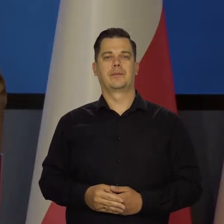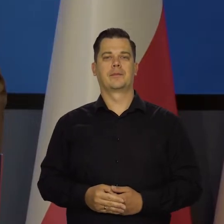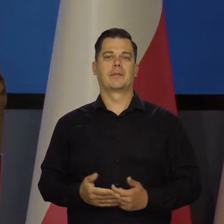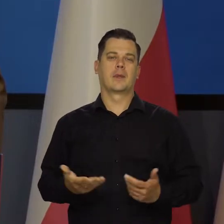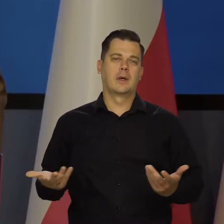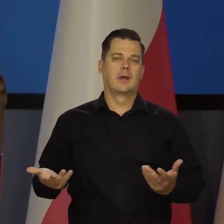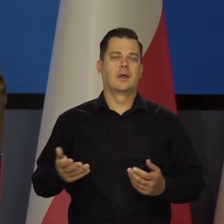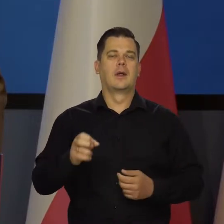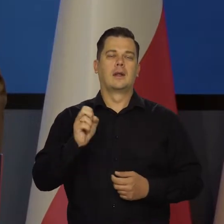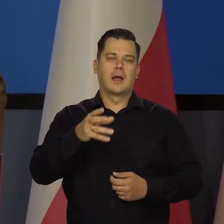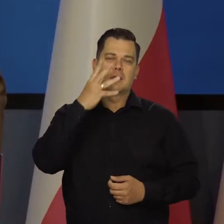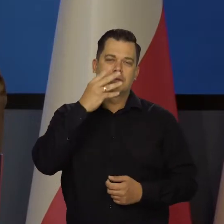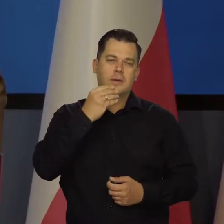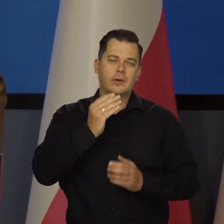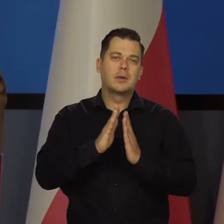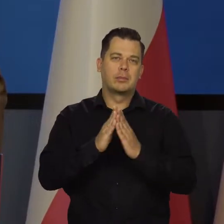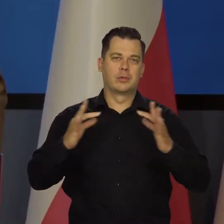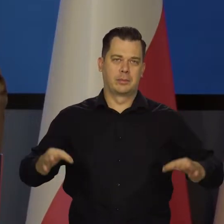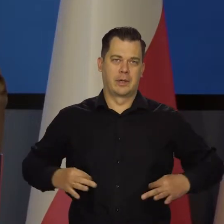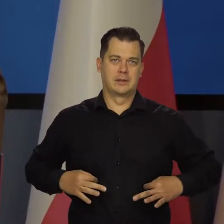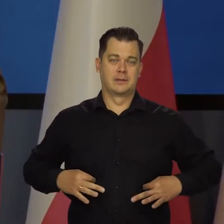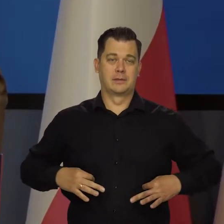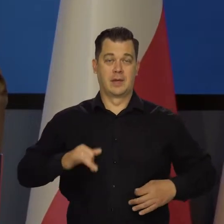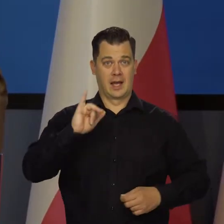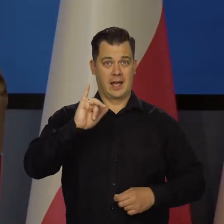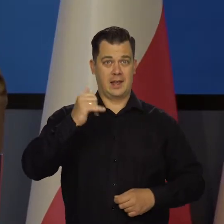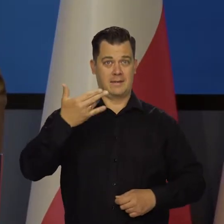Ale tak czy inaczej, proszę państwa, inflacja w przyszłym roku pod koniec